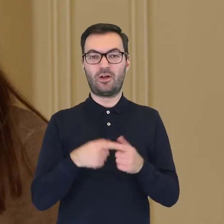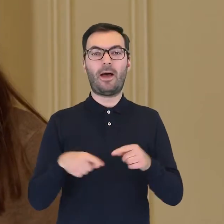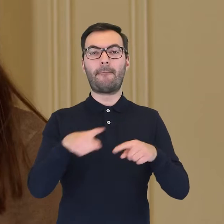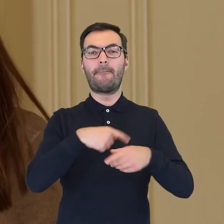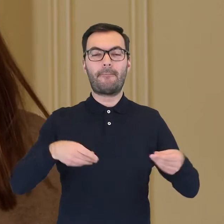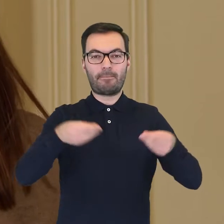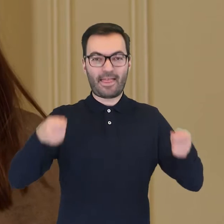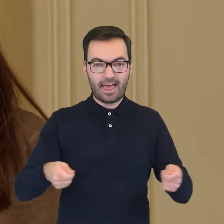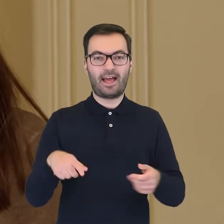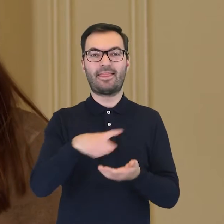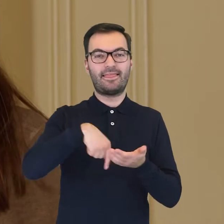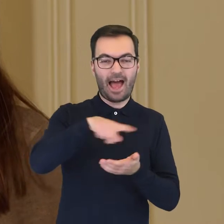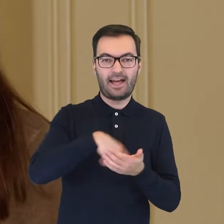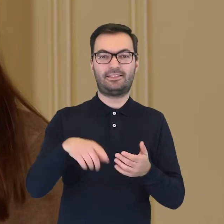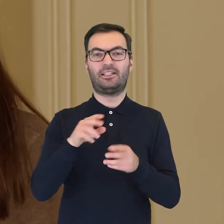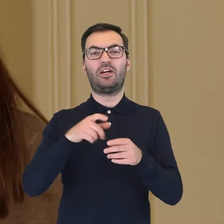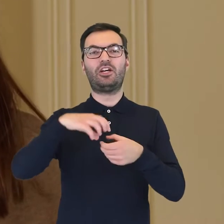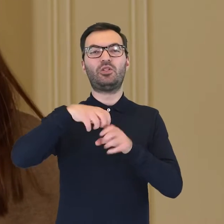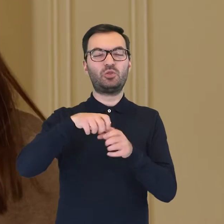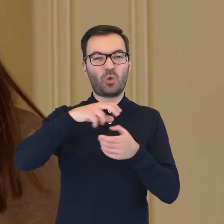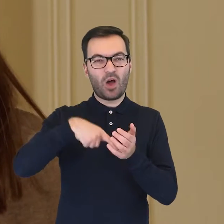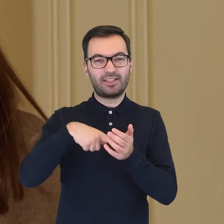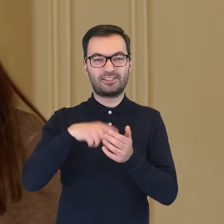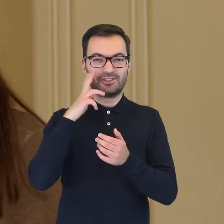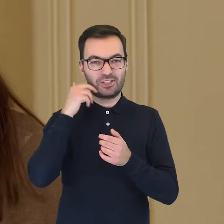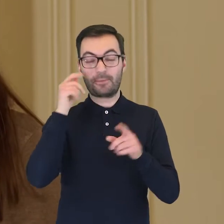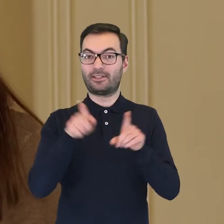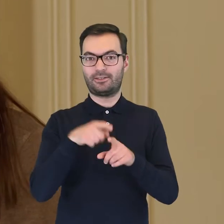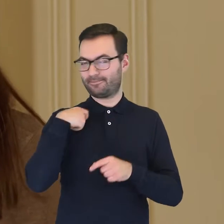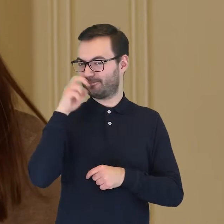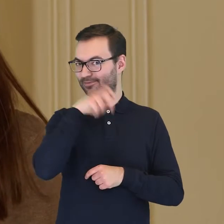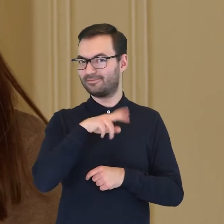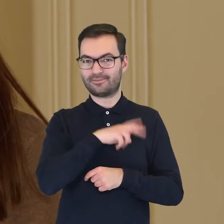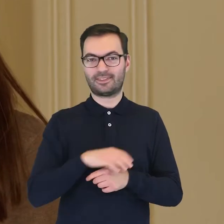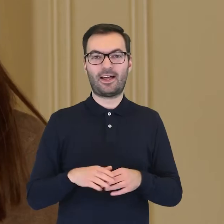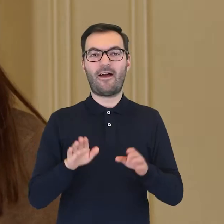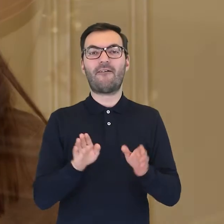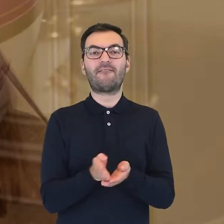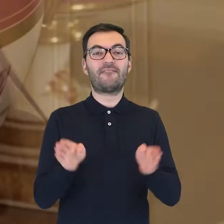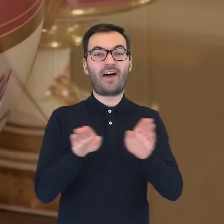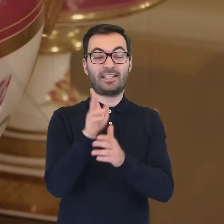mamy patery, tace, naczynia na konfitury i według mnie najciekawszy element - wazy na lody.